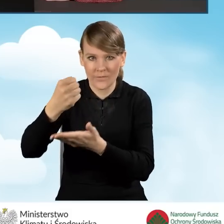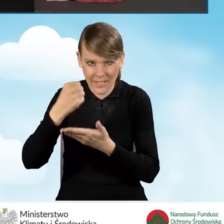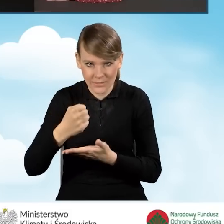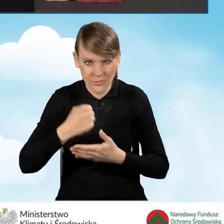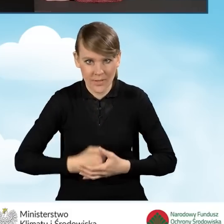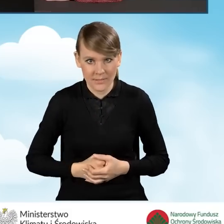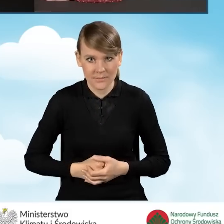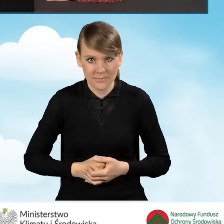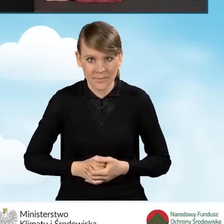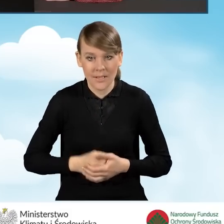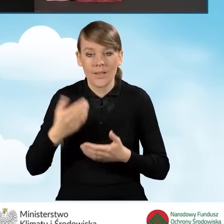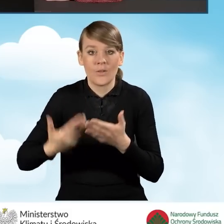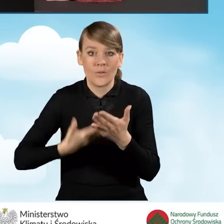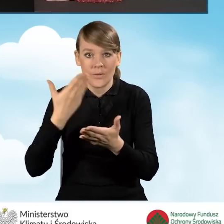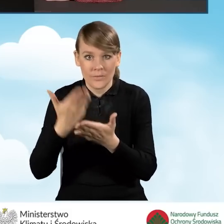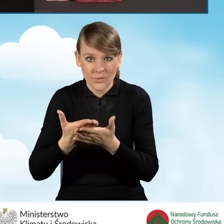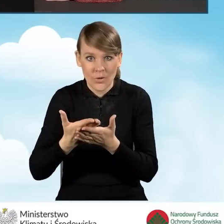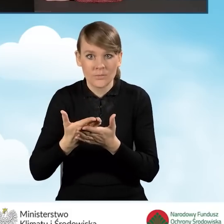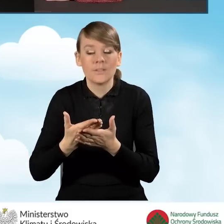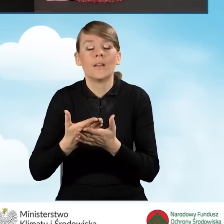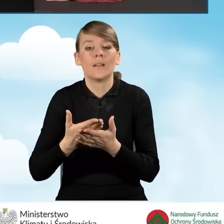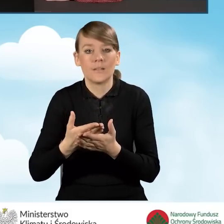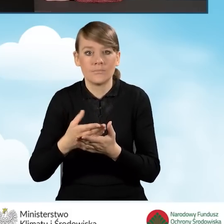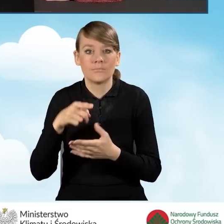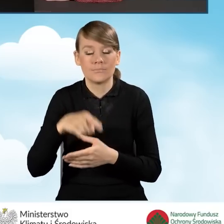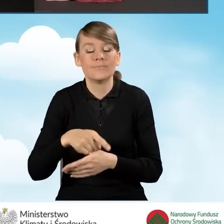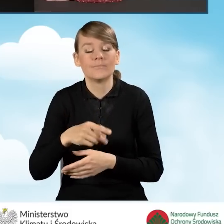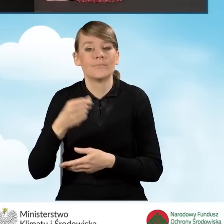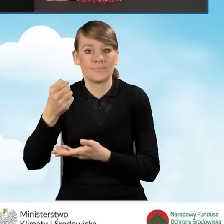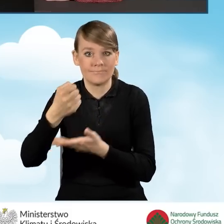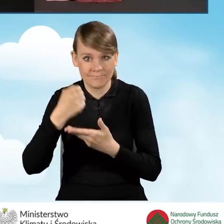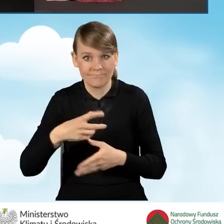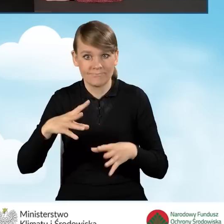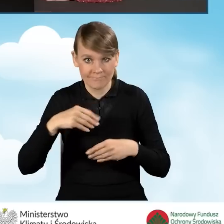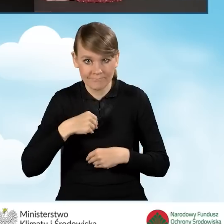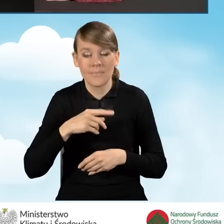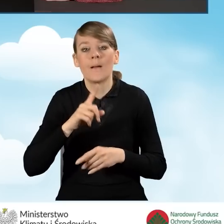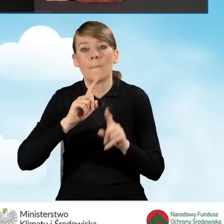Po złożeniu wniosku i otrzymaniu dofinansowania będziemy mogli składać wniosek o płatność.